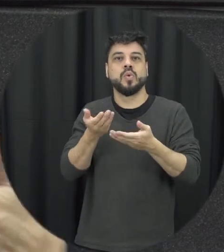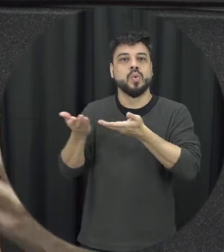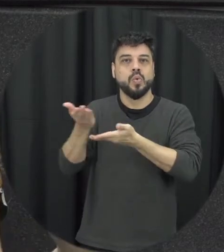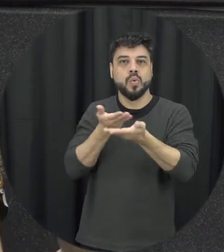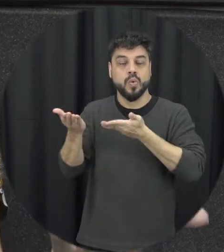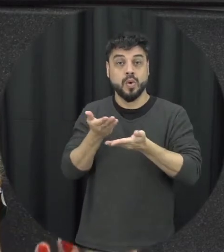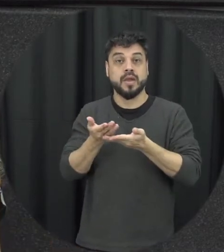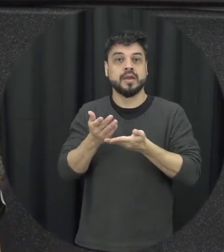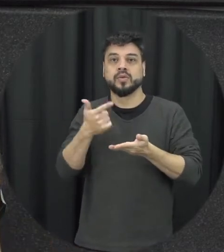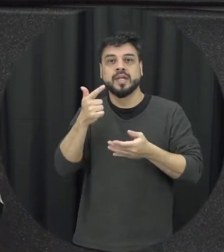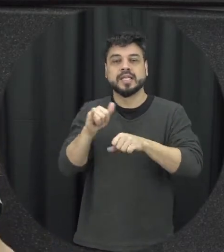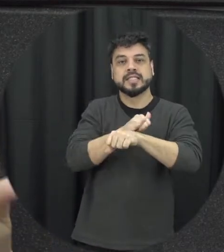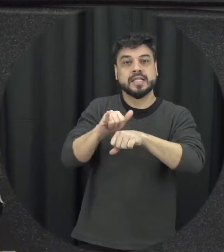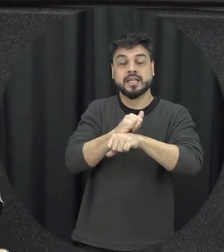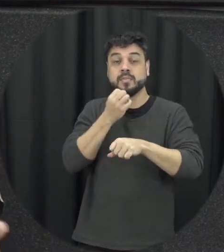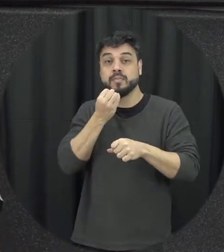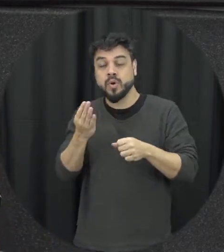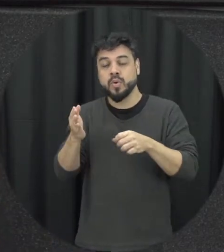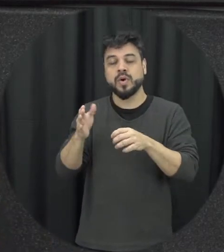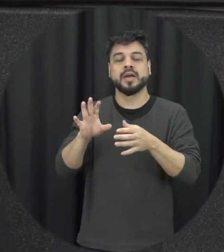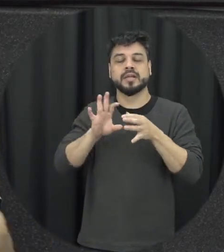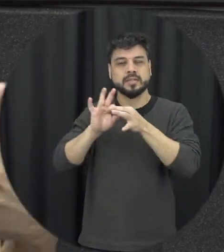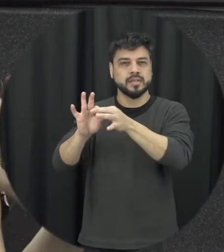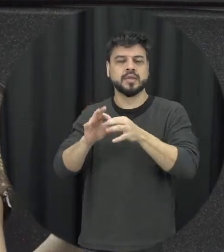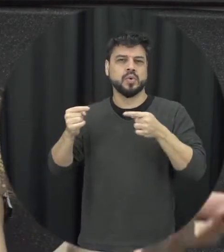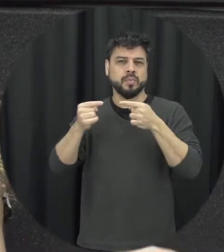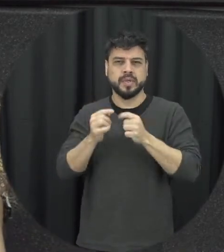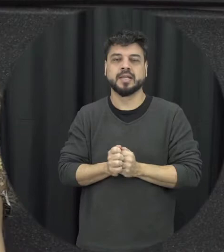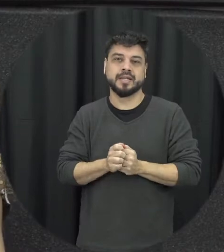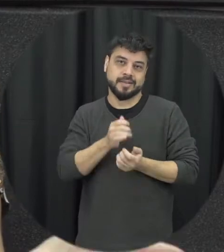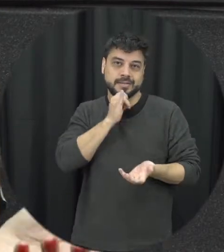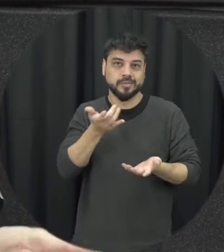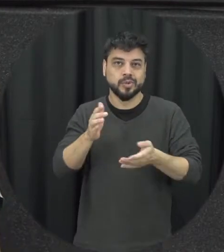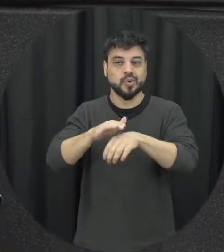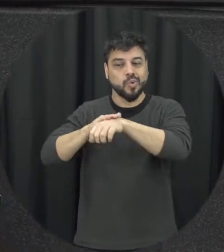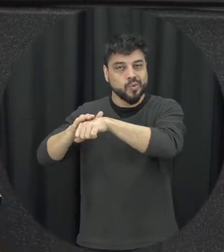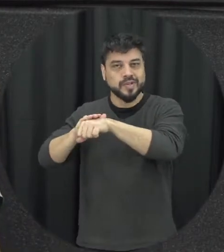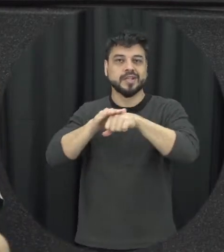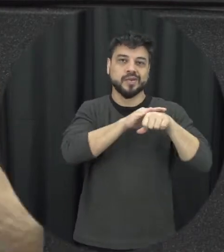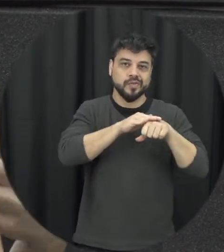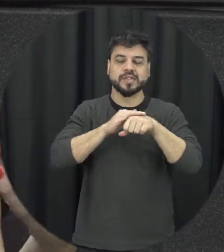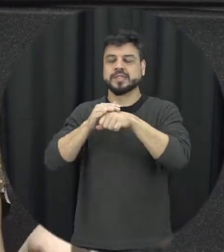estratégias de resolução dos conflitos que são adequados tipo conversar com o parceiro nos cais